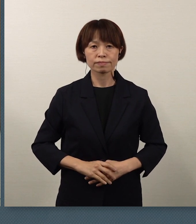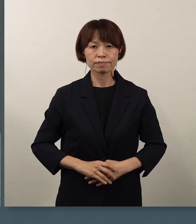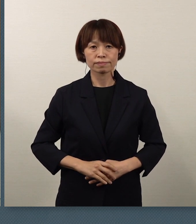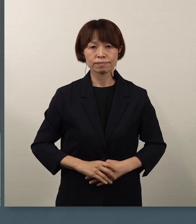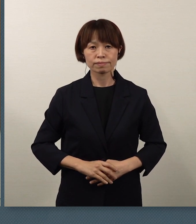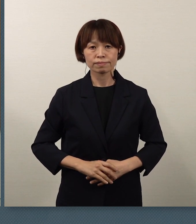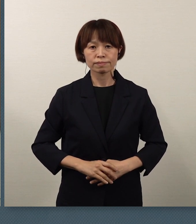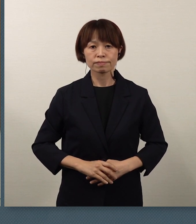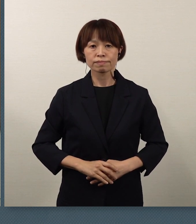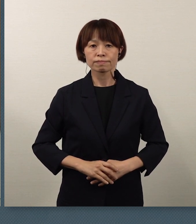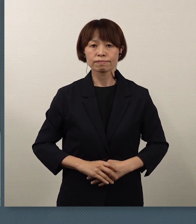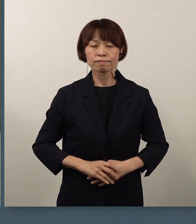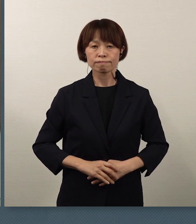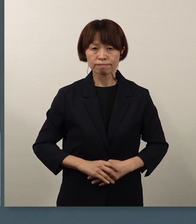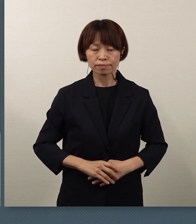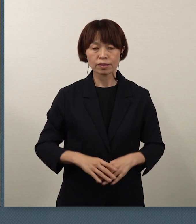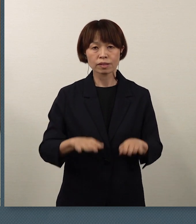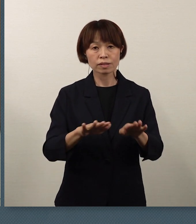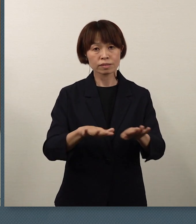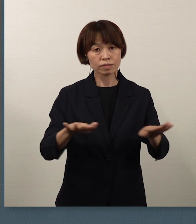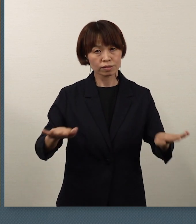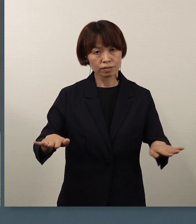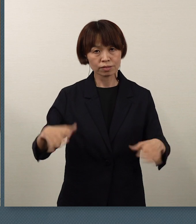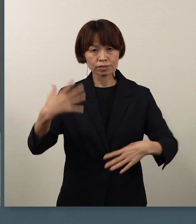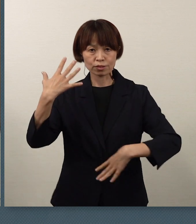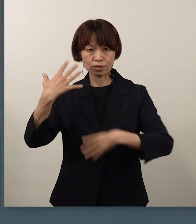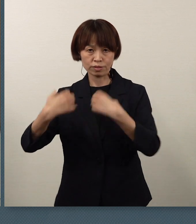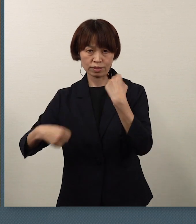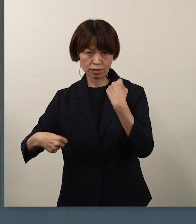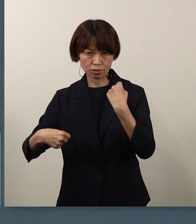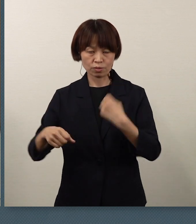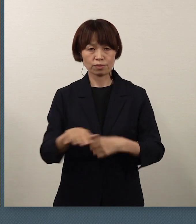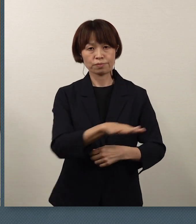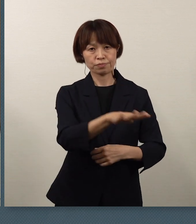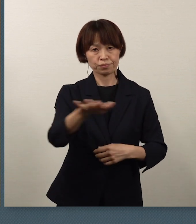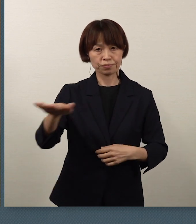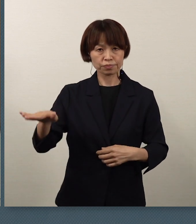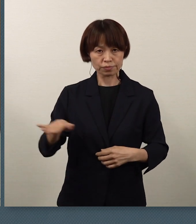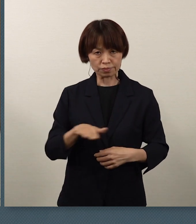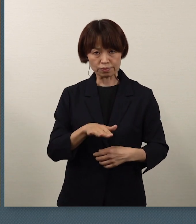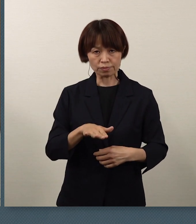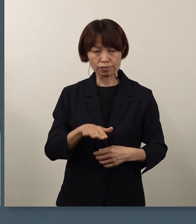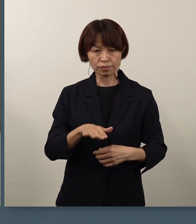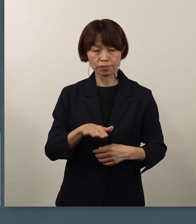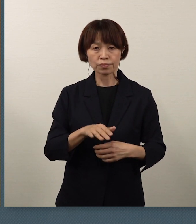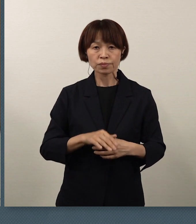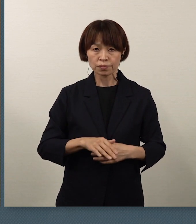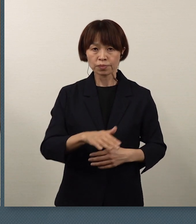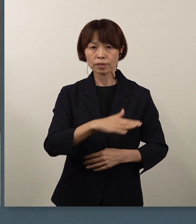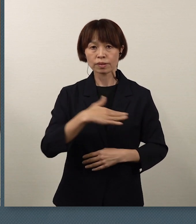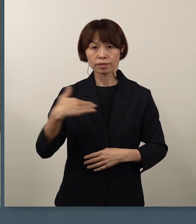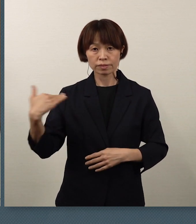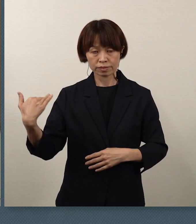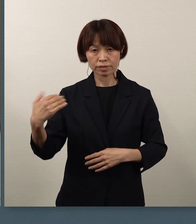そして、児童・生徒の皆さん 私ども、教育委員会は